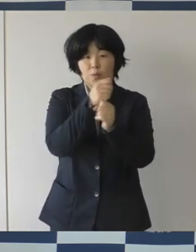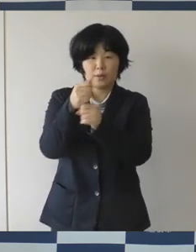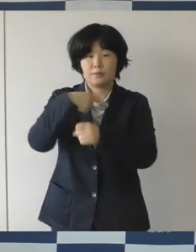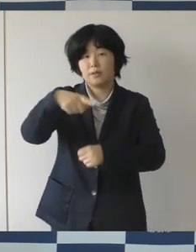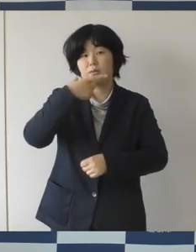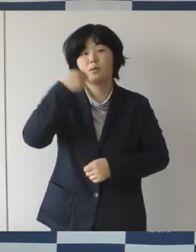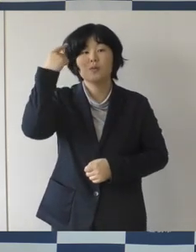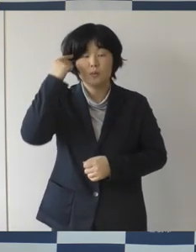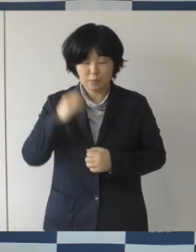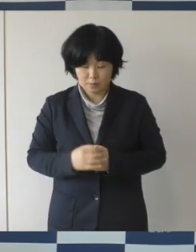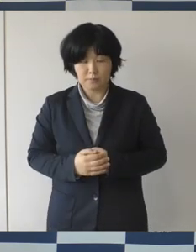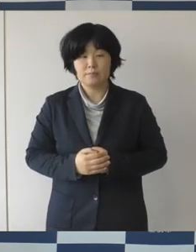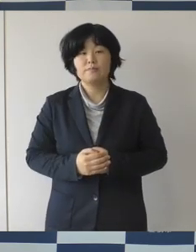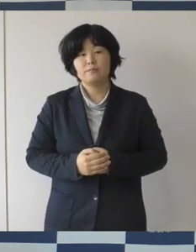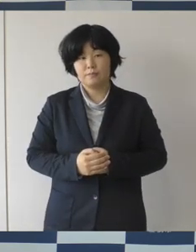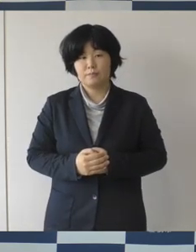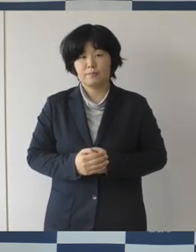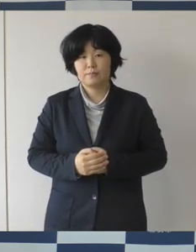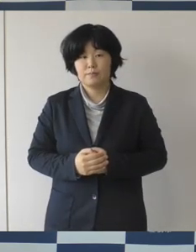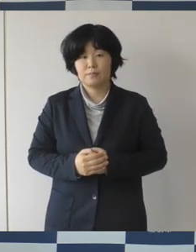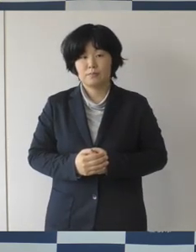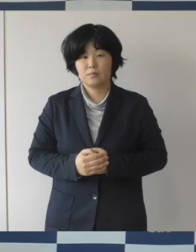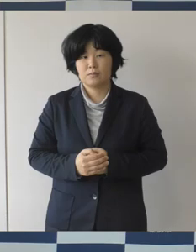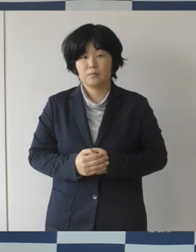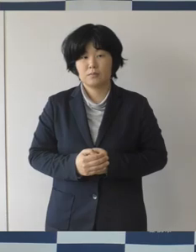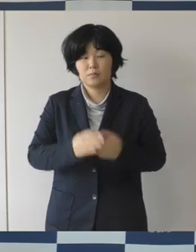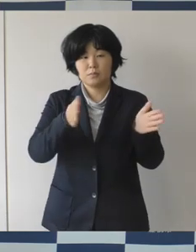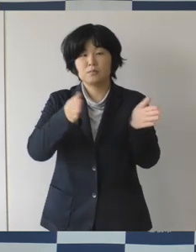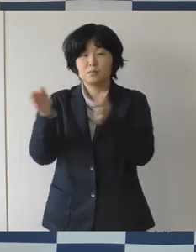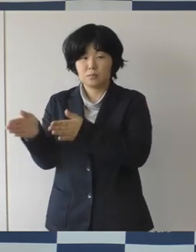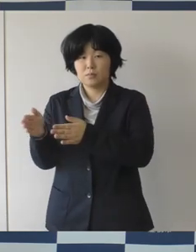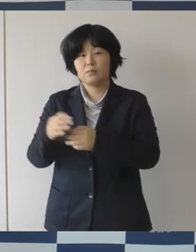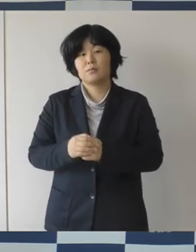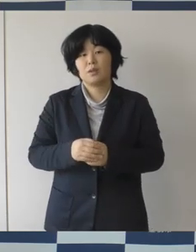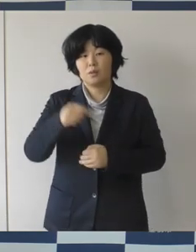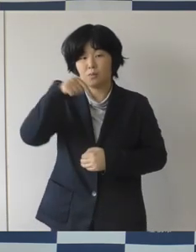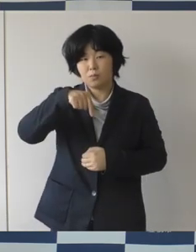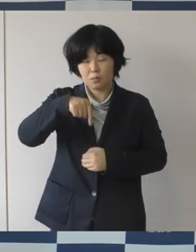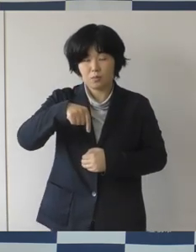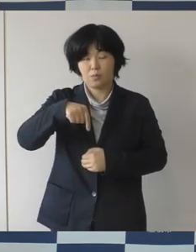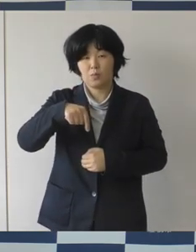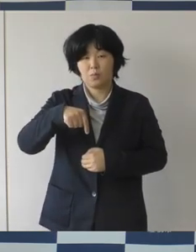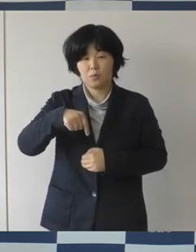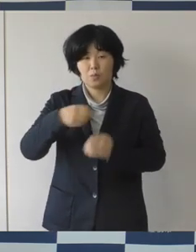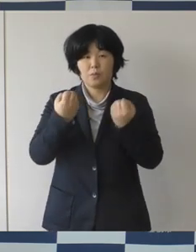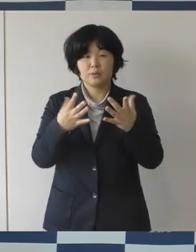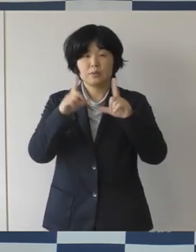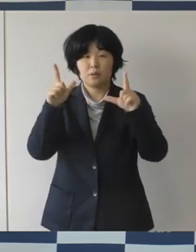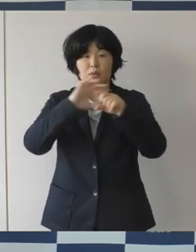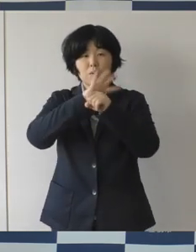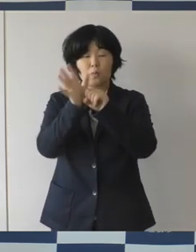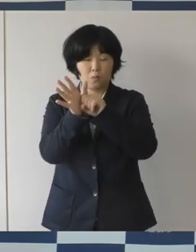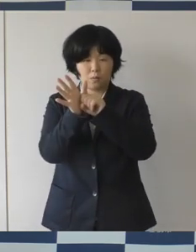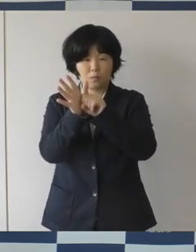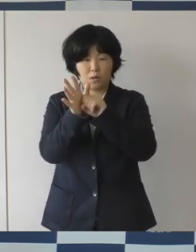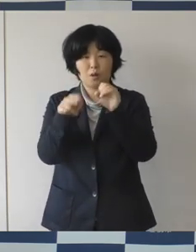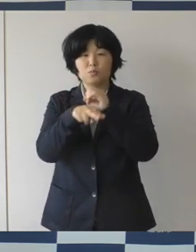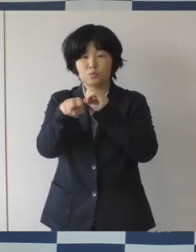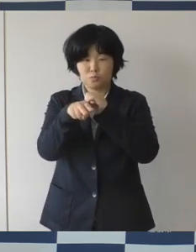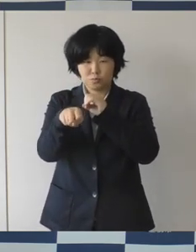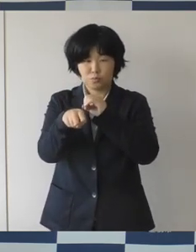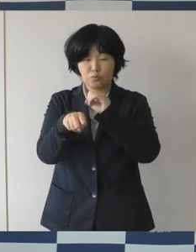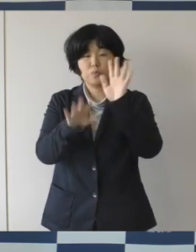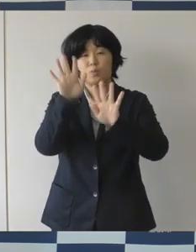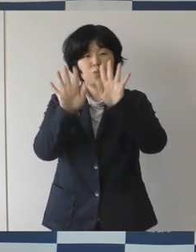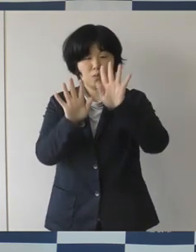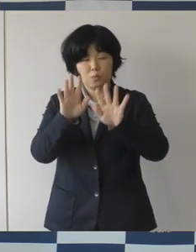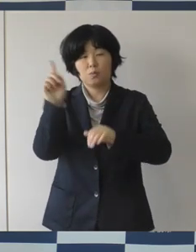それから市内における新型コロナ感染拡大状況についてでありますけれども